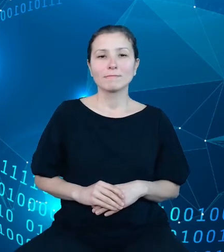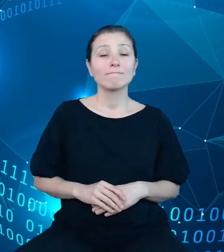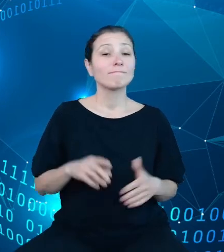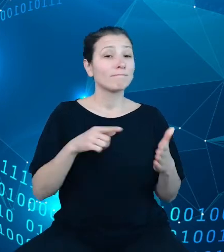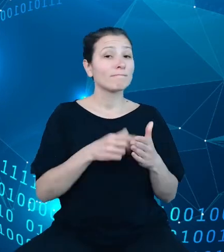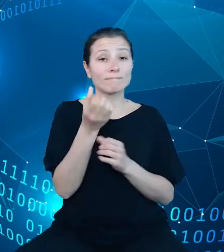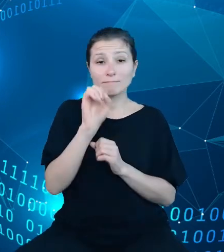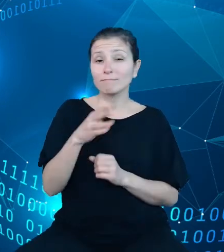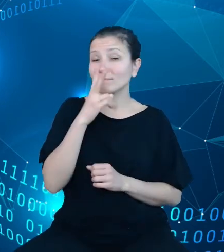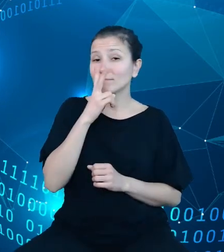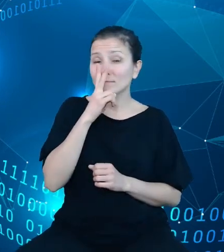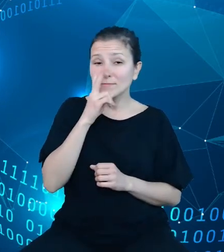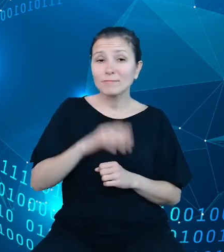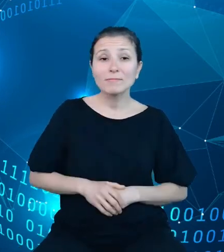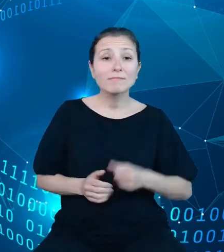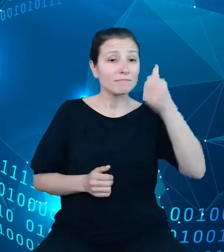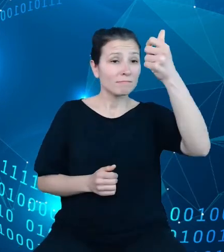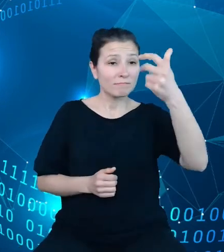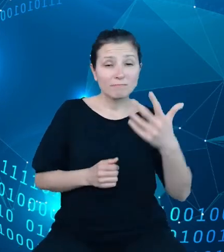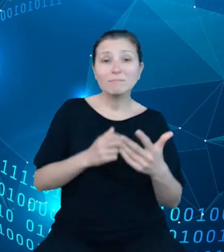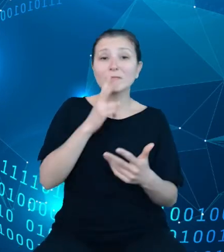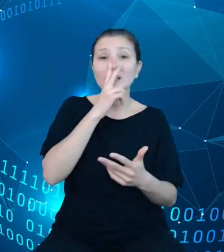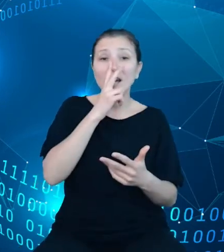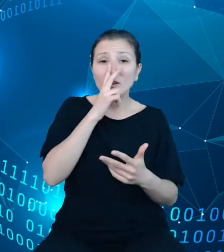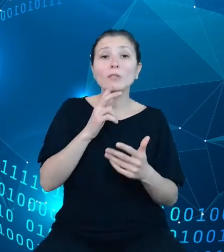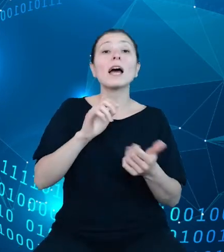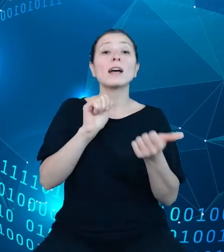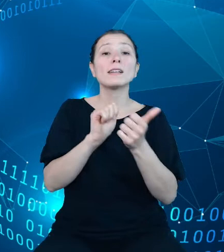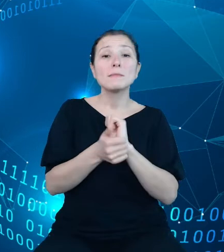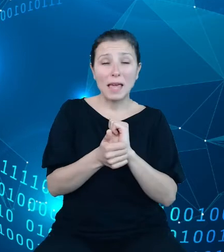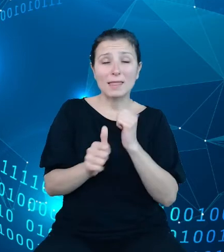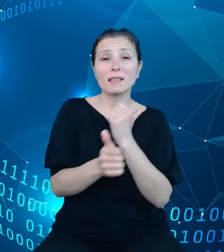metryczkę zmiennej publikacyjnej, która stanowi wystandaryzowany zestaw